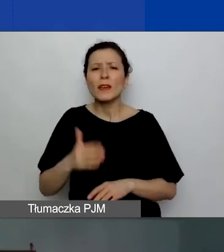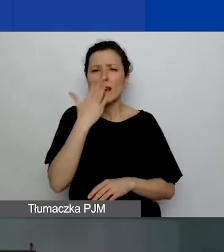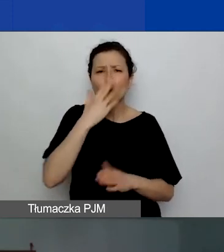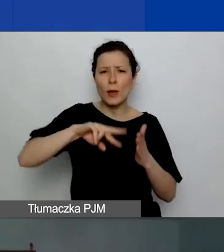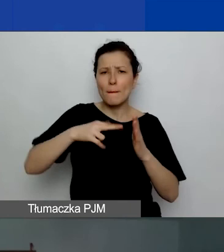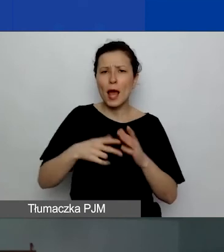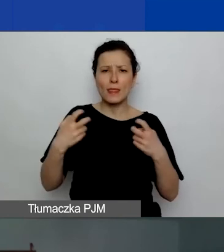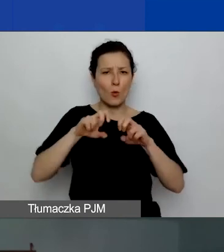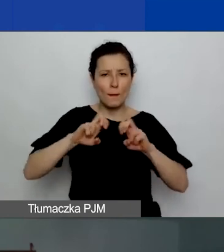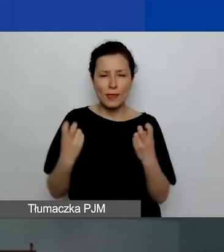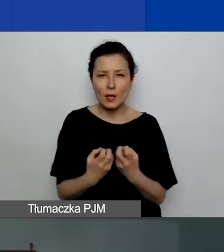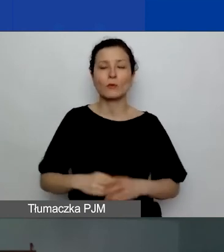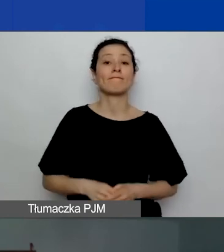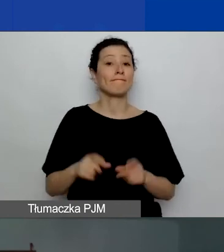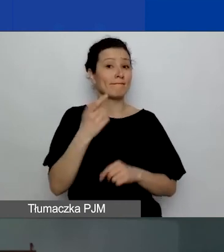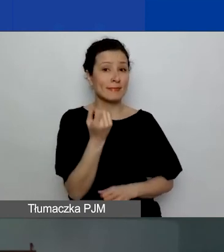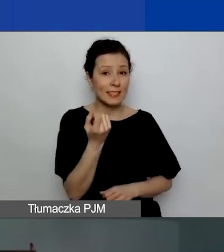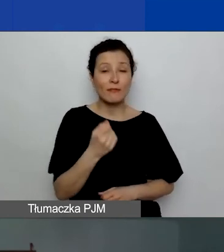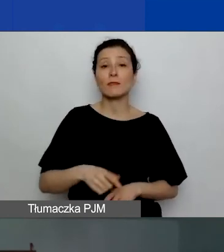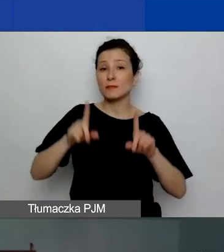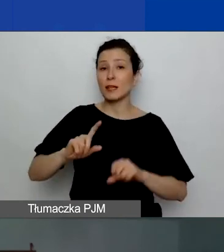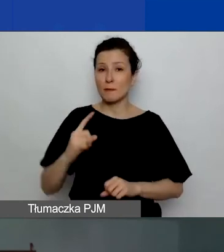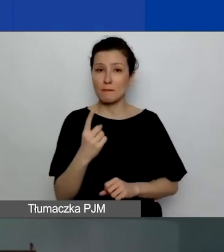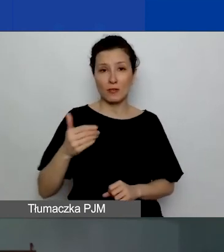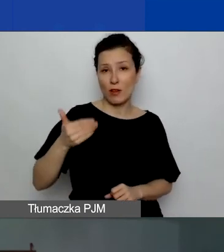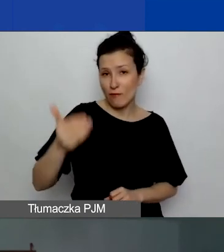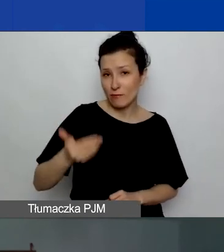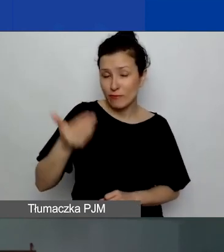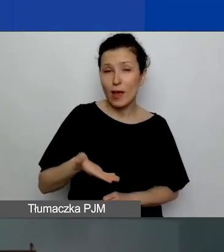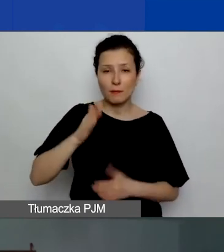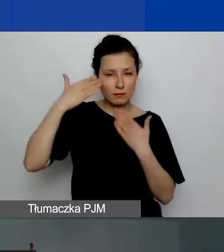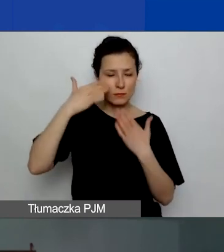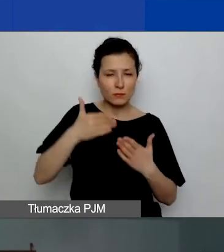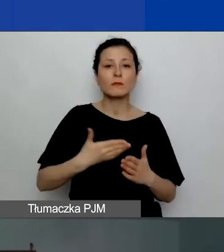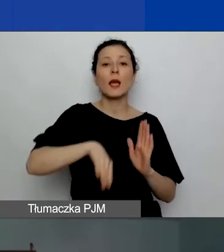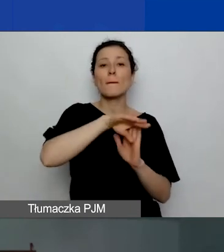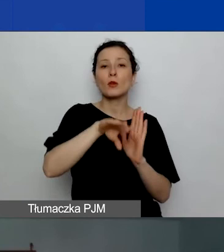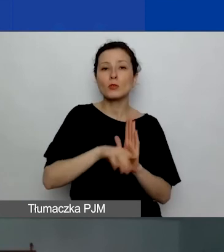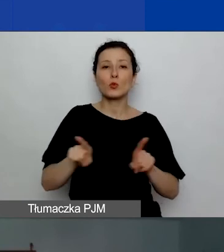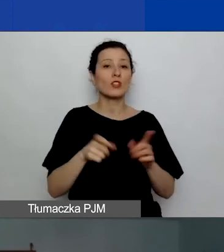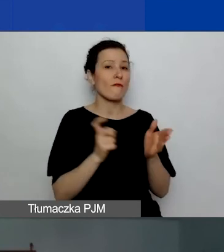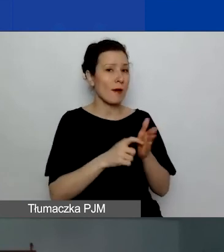Za chwilę rozpoczniemy pierwszą prezentację. Będzie ona poświęcona procedurom i wymaganiom formalnym.